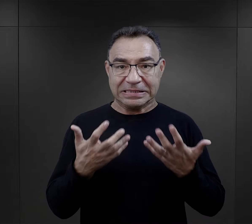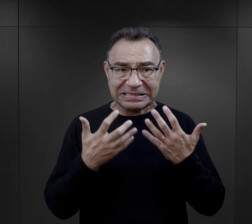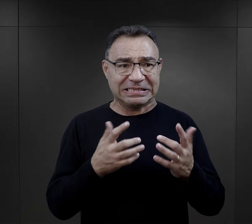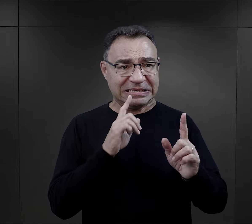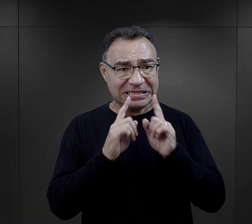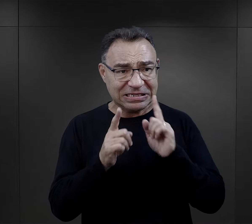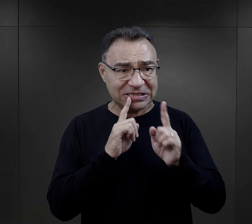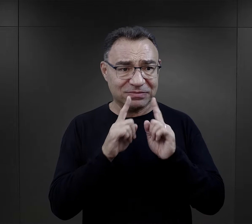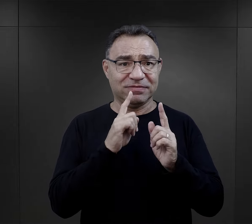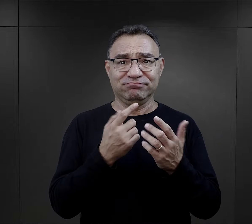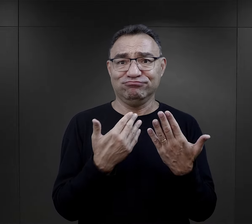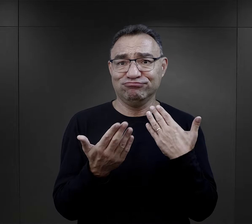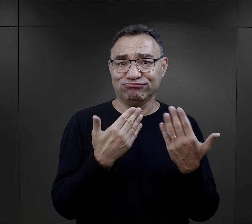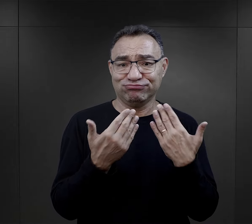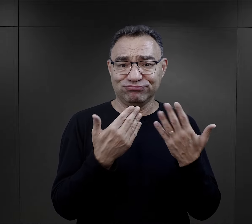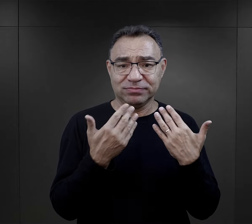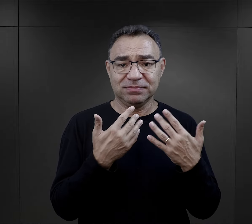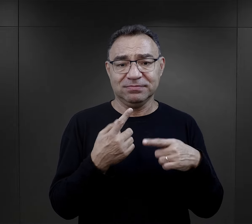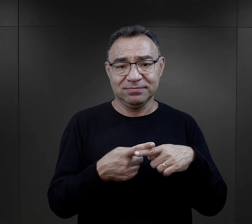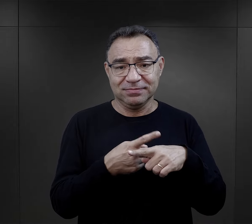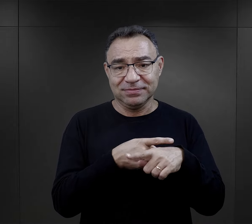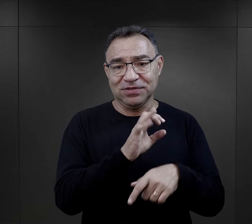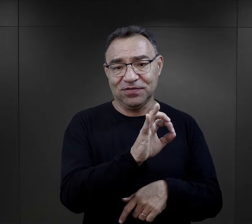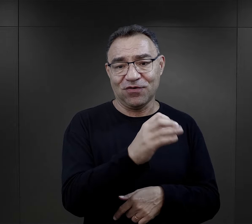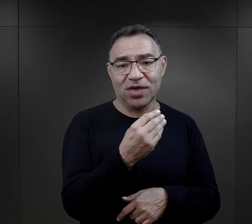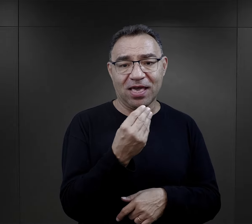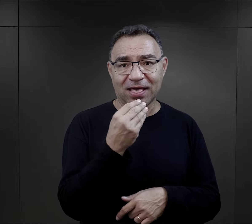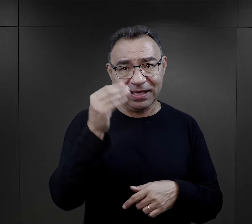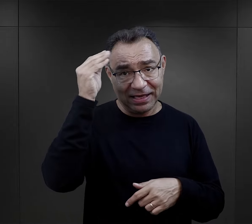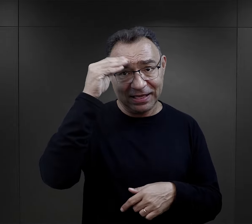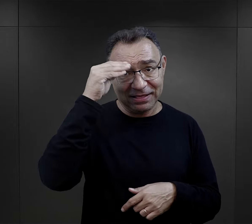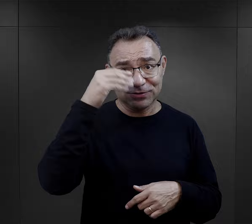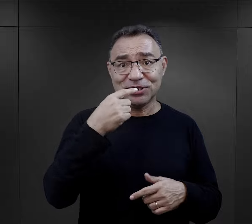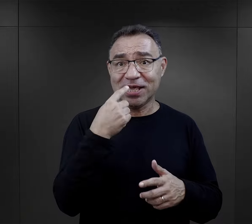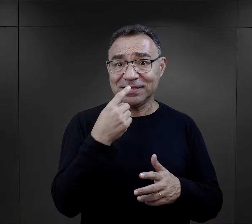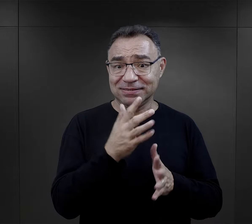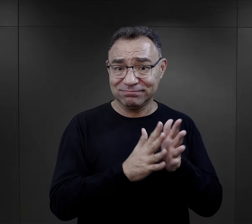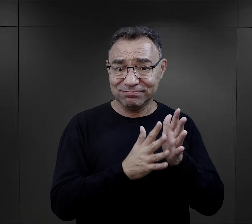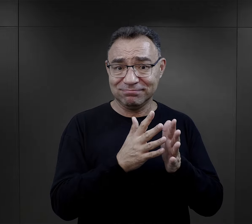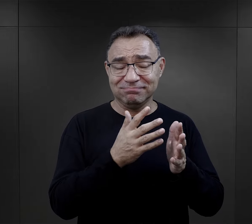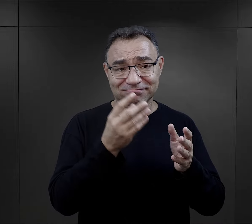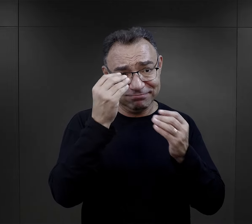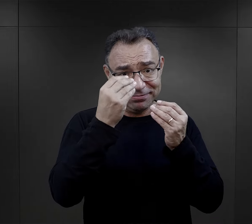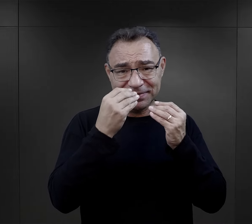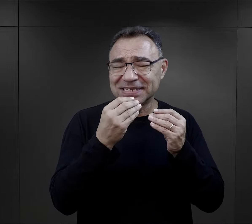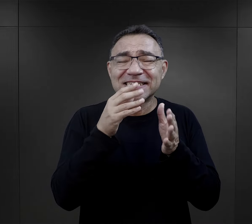i po prostu chciała z nimi swobodnie rozmawiać i też tego języka od nich się uczyła.